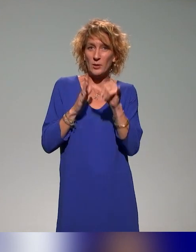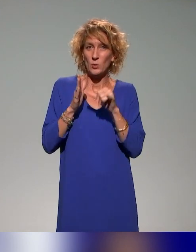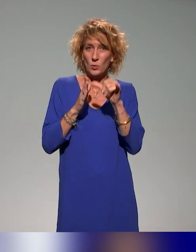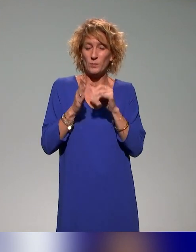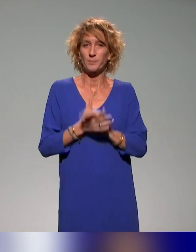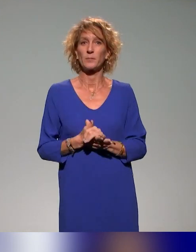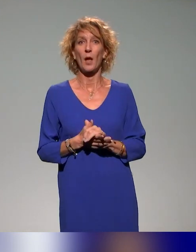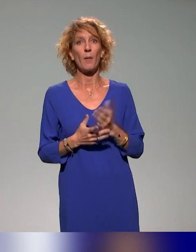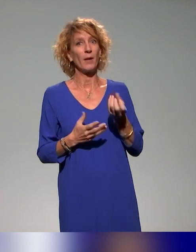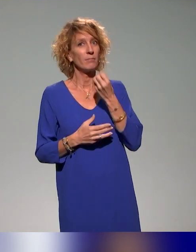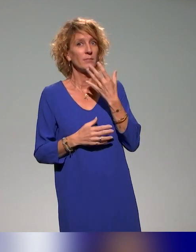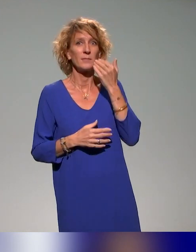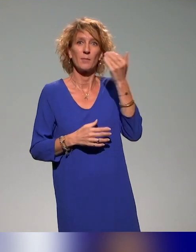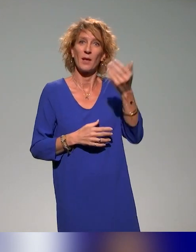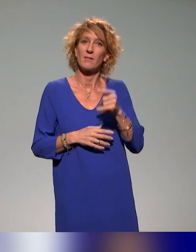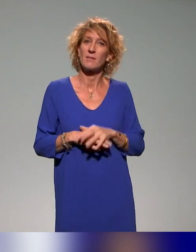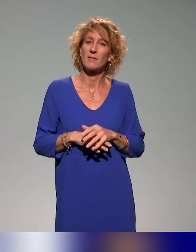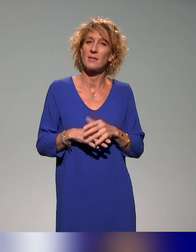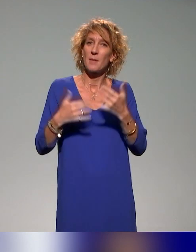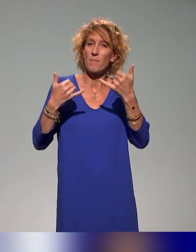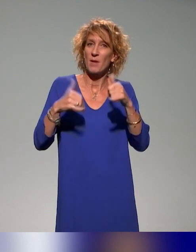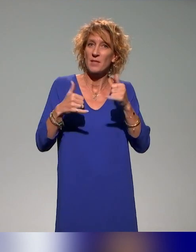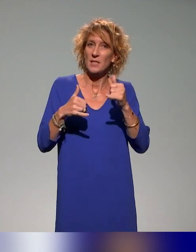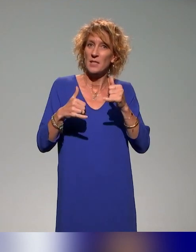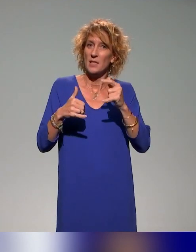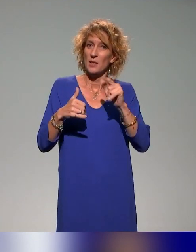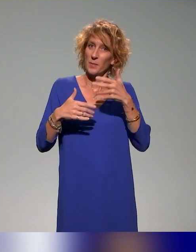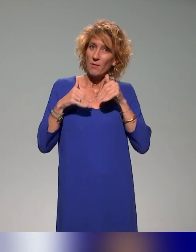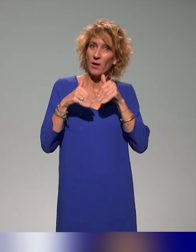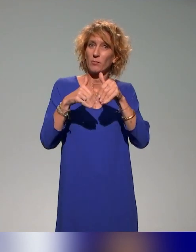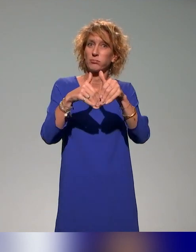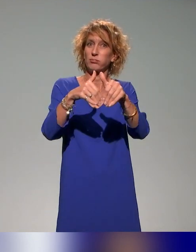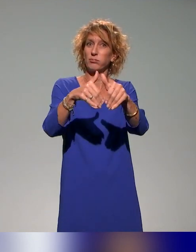parce que ça donnera lieu à d'autres échanges sur le sujet. Moi, ce que je retiens aussi, c'est que, évidemment,